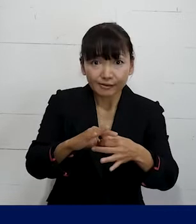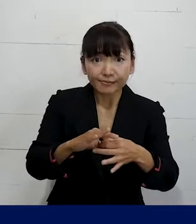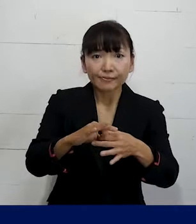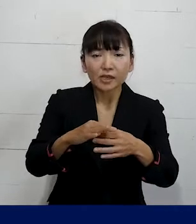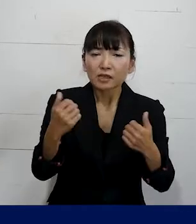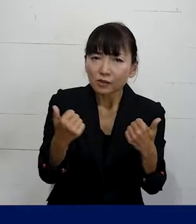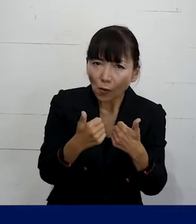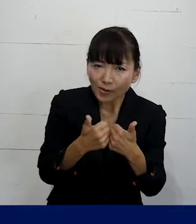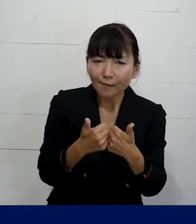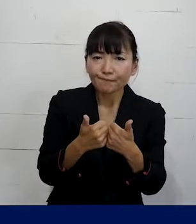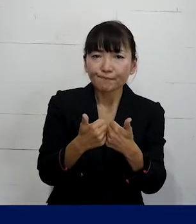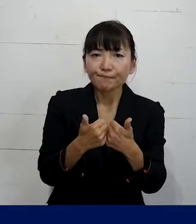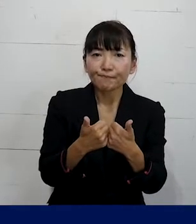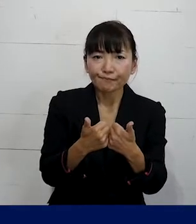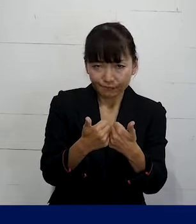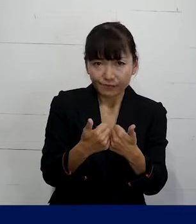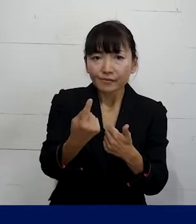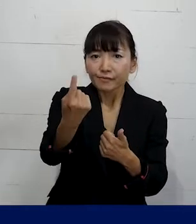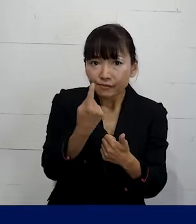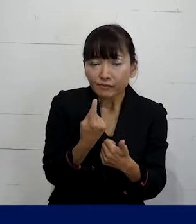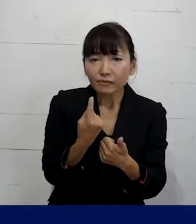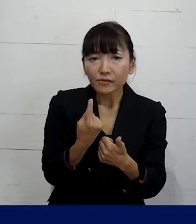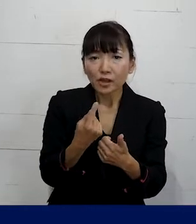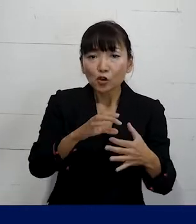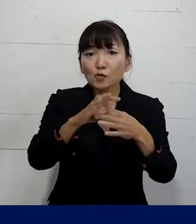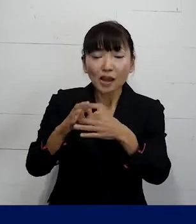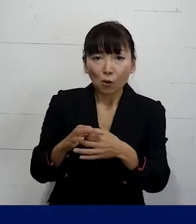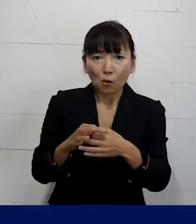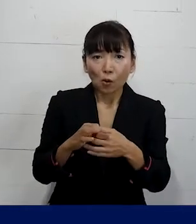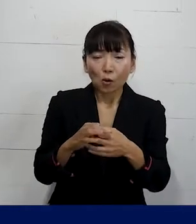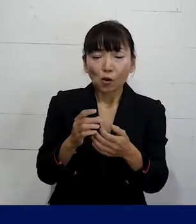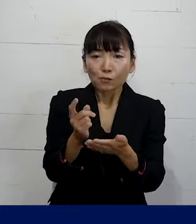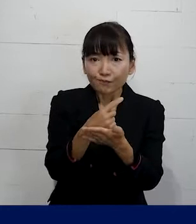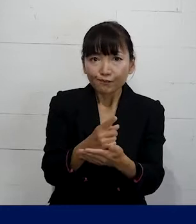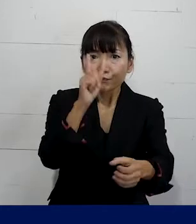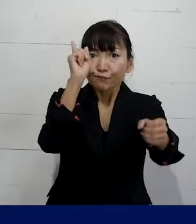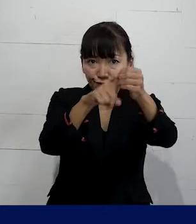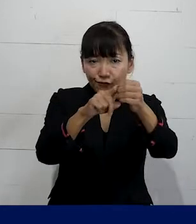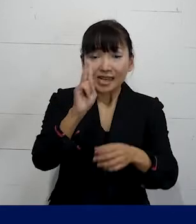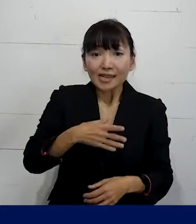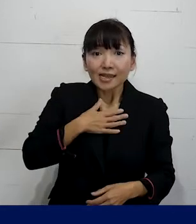相談に来ていただいて組合の趣旨とか 目的を理解していただければ